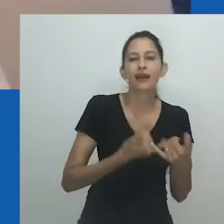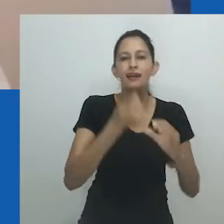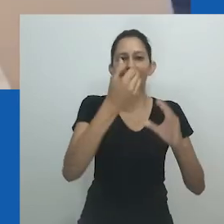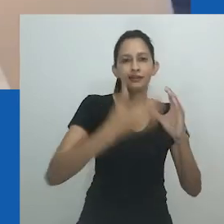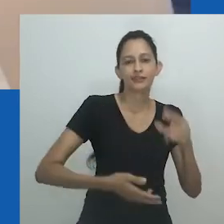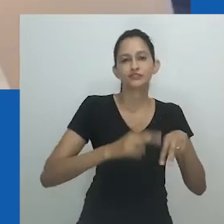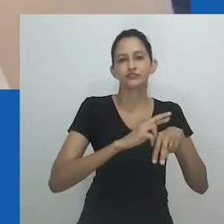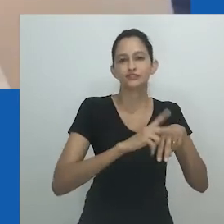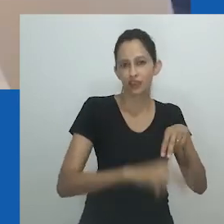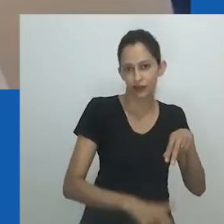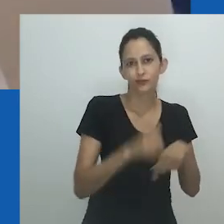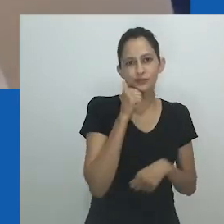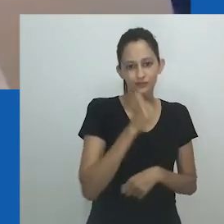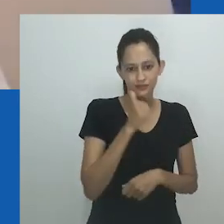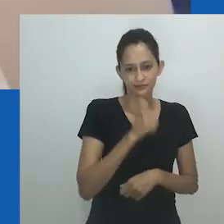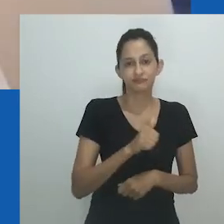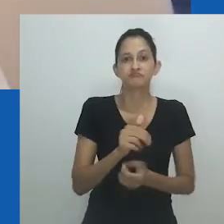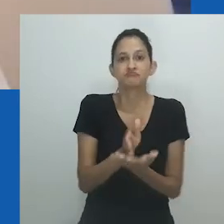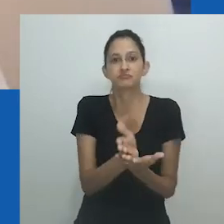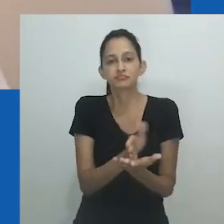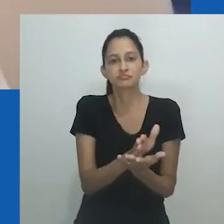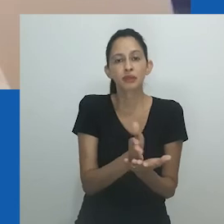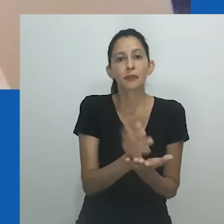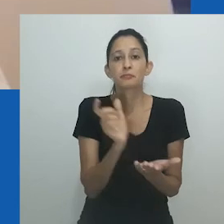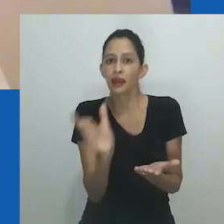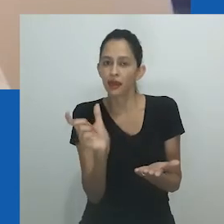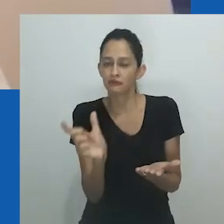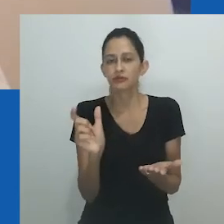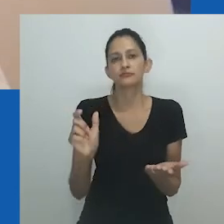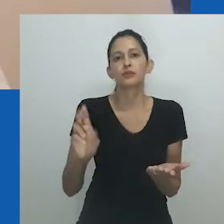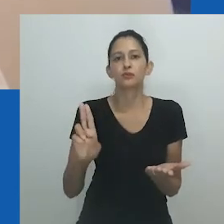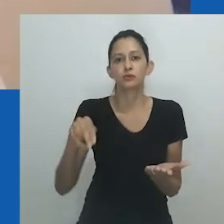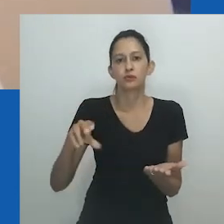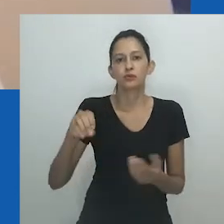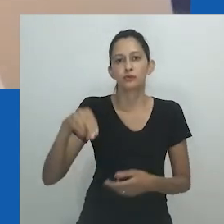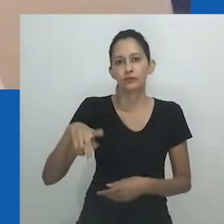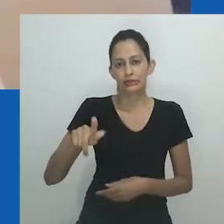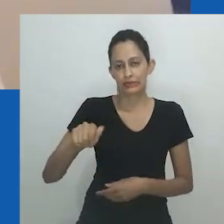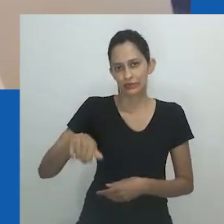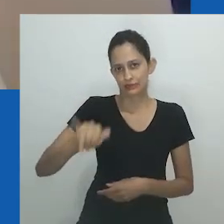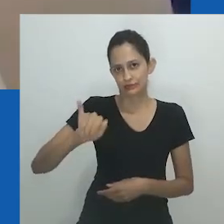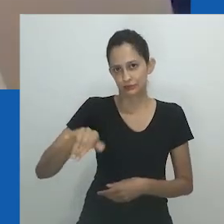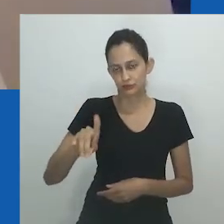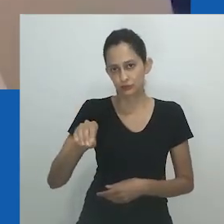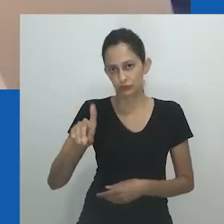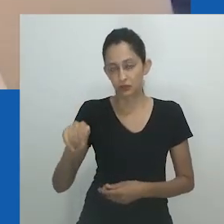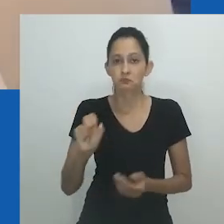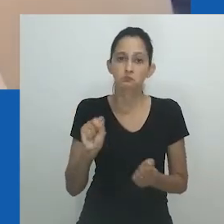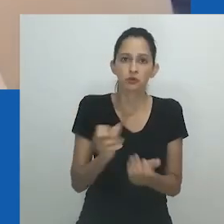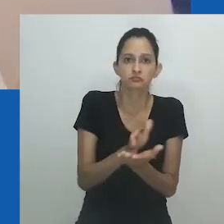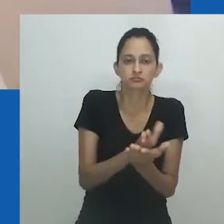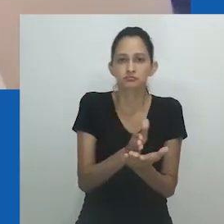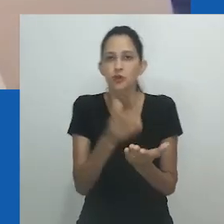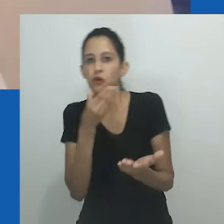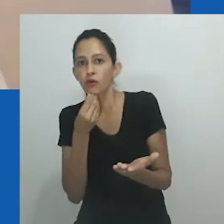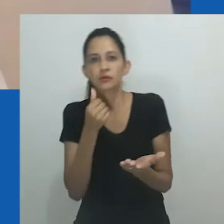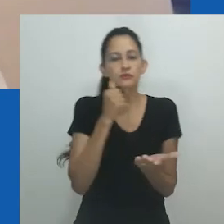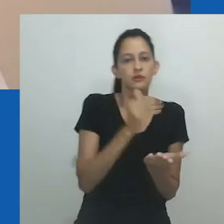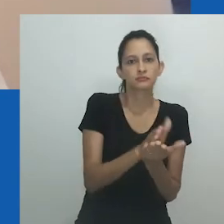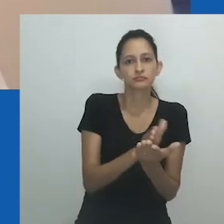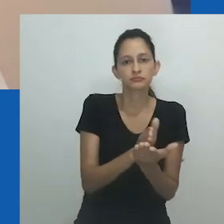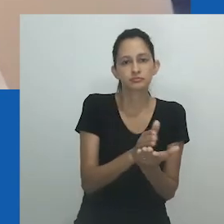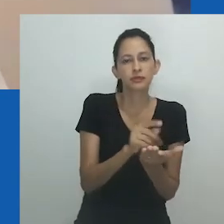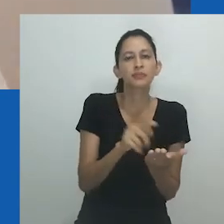Escrevendo sobre o corpo de trabalho deste artista, em conversa com outros autores, Andrew Van Der Vlies confirma que as figuras de Hlobo,